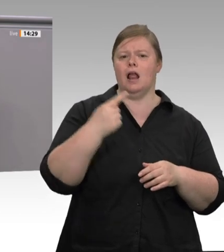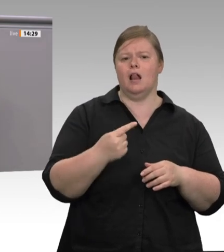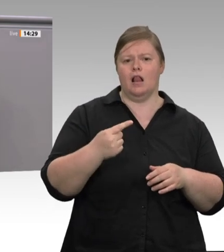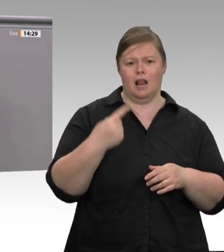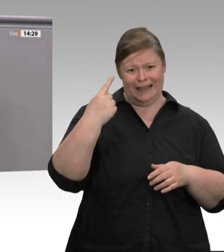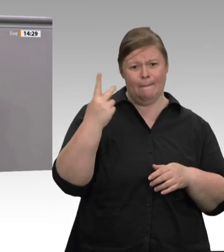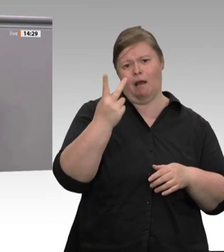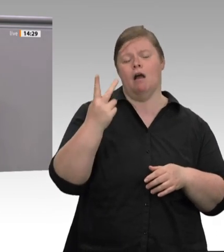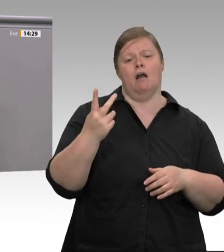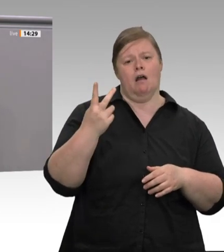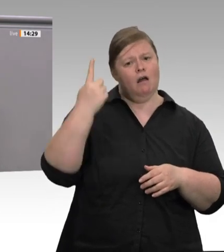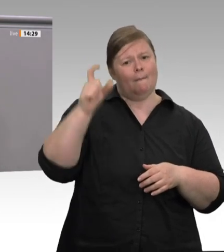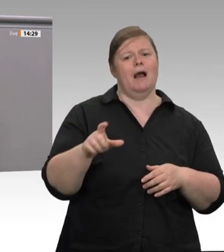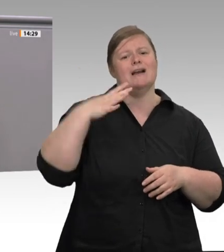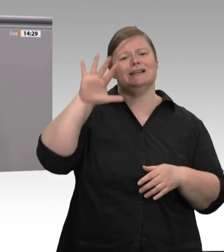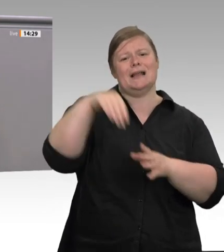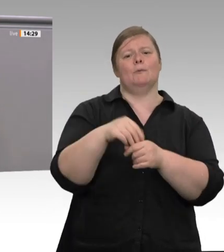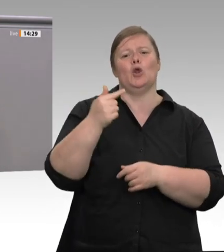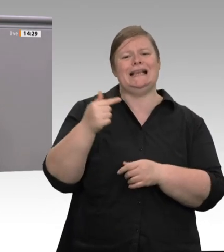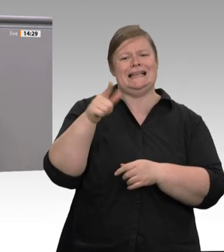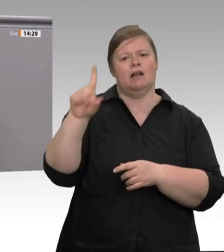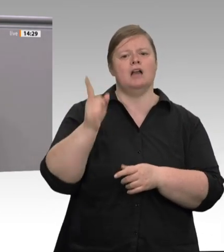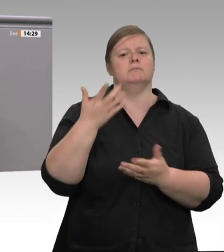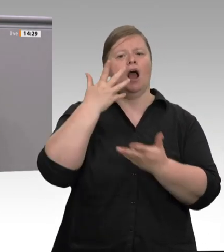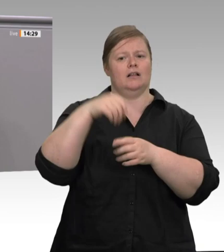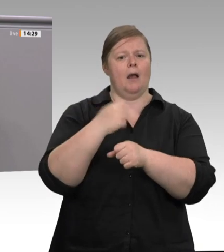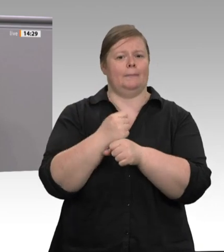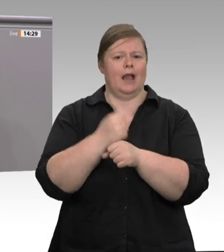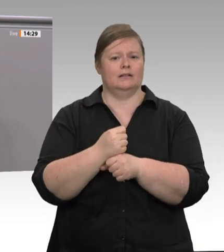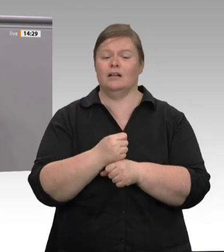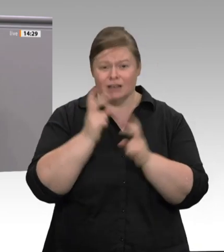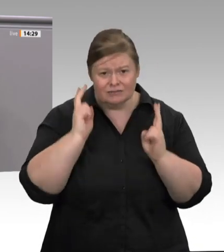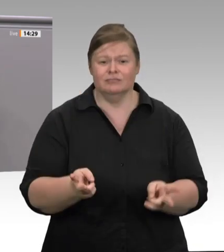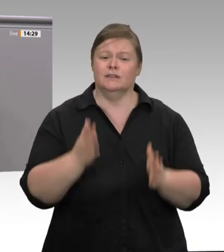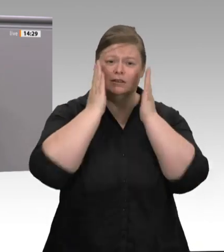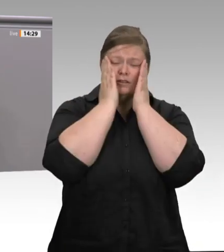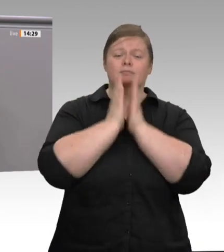einmal ankündigt, dass er in Zukunft auf Werkverträge verzichten wird. Das ist wieder